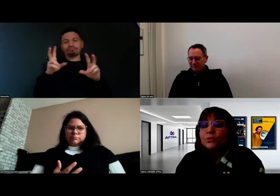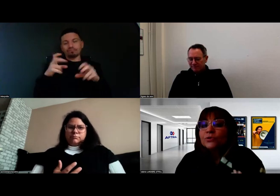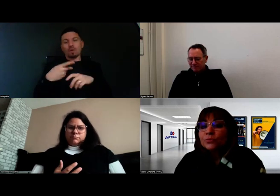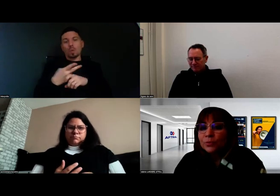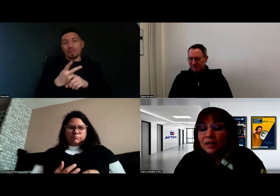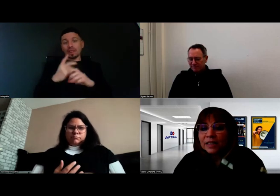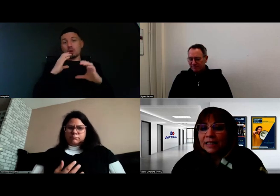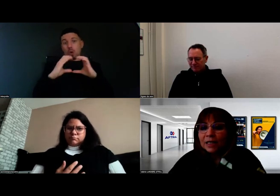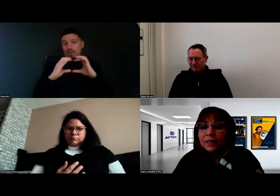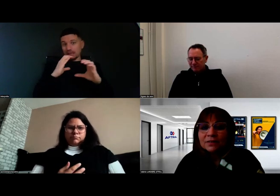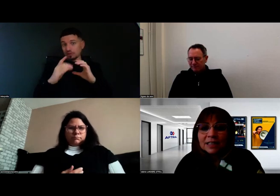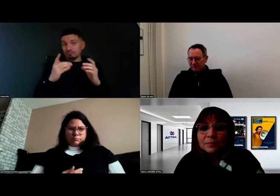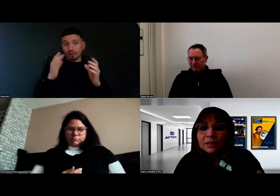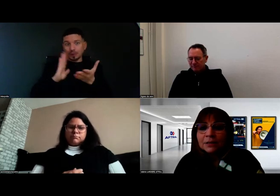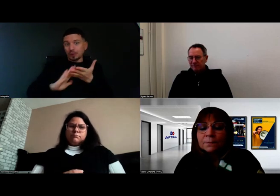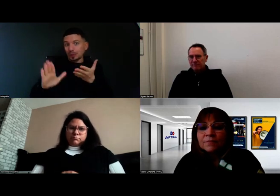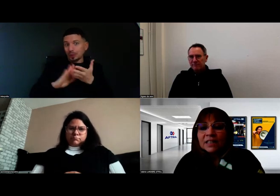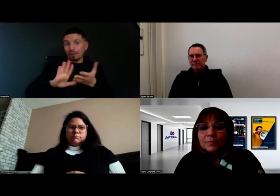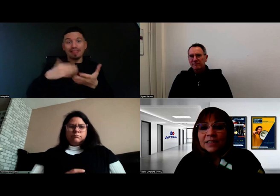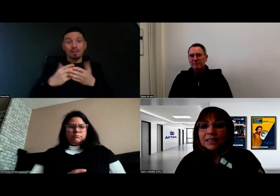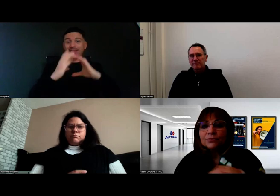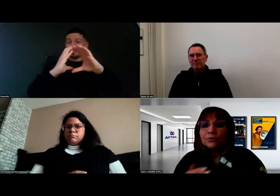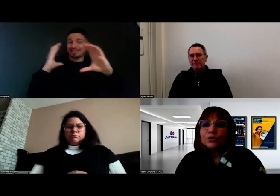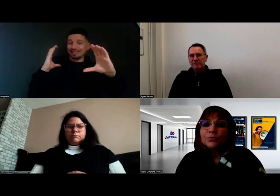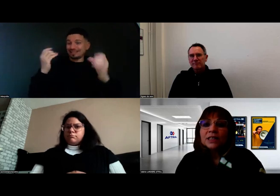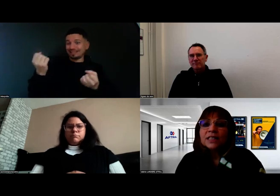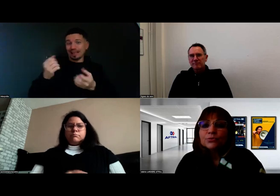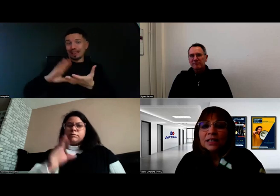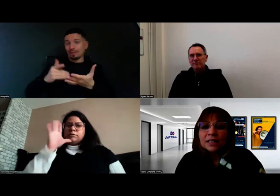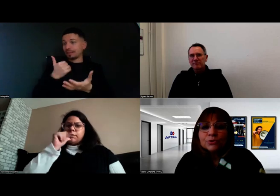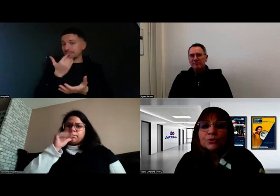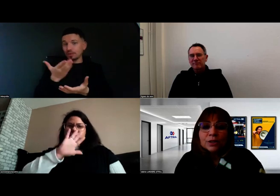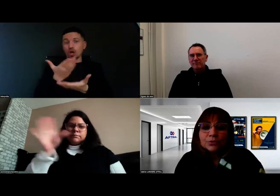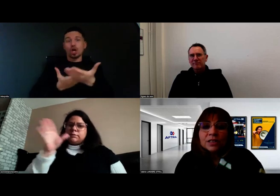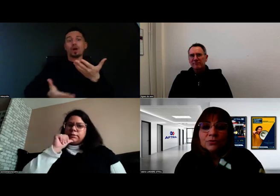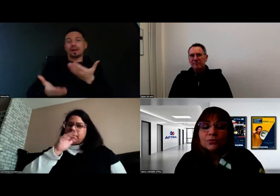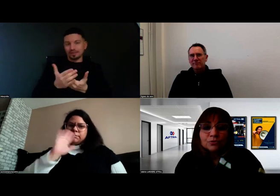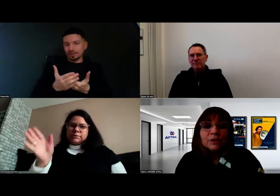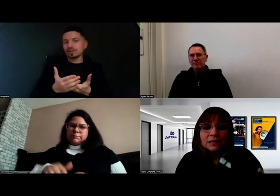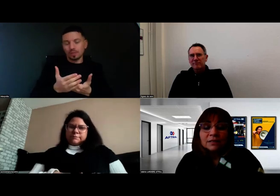puisqu'on ne peut pas avoir d'interprète dans la cabine, d'avoir une communication directe sur les consignes de conduite